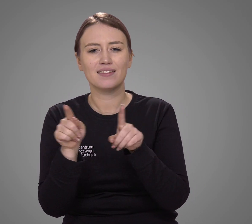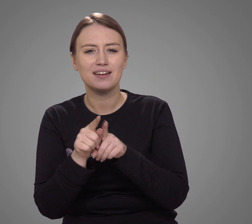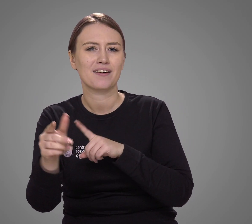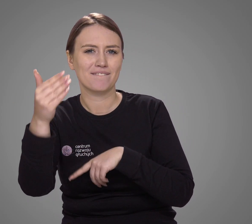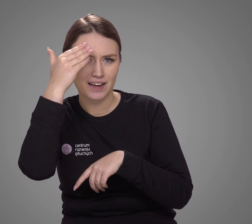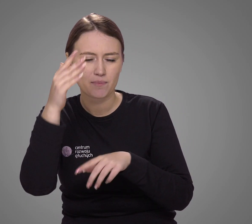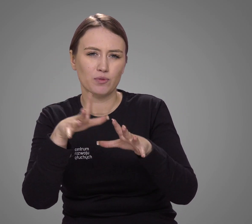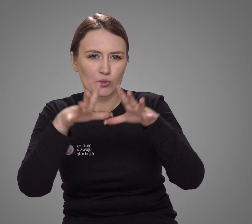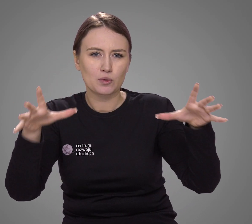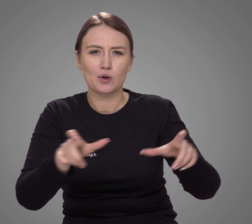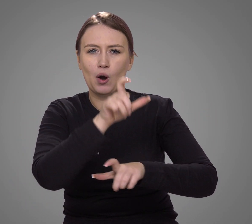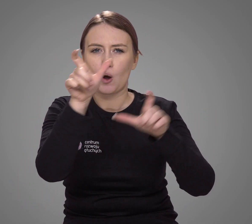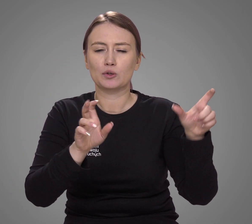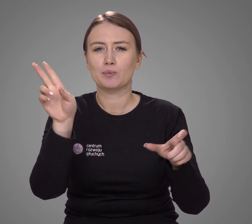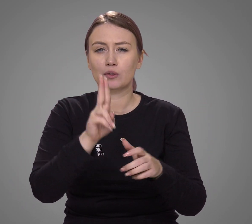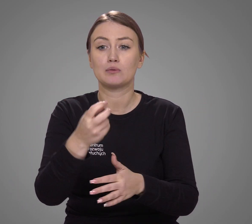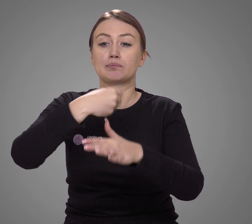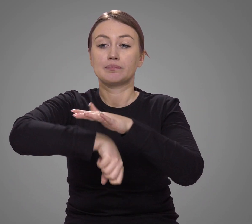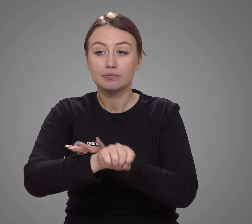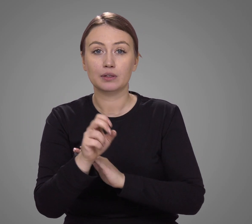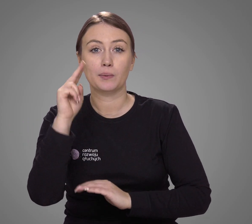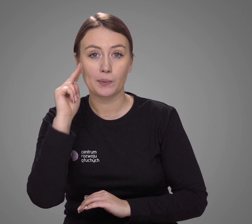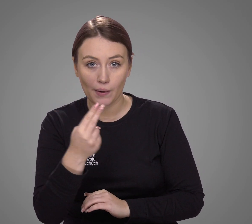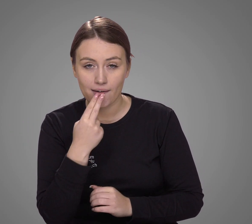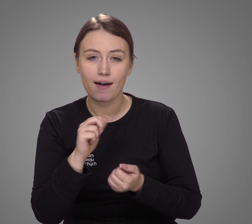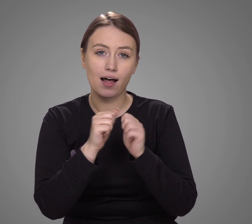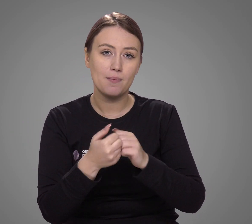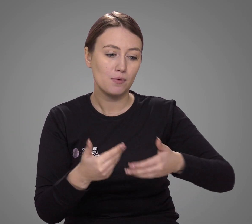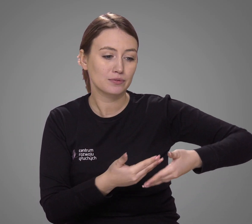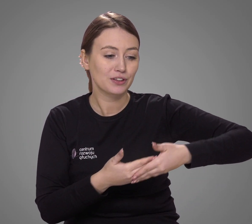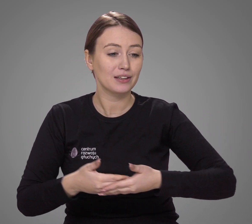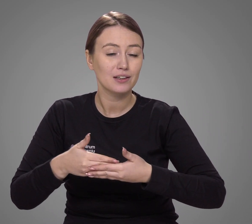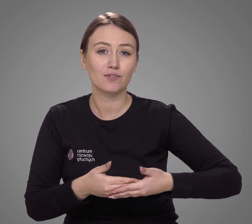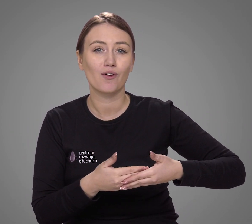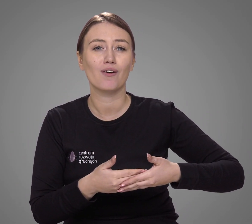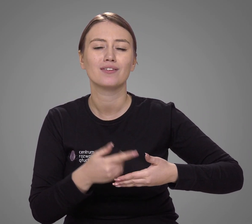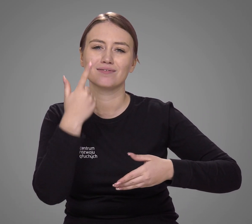Wiemy też, że większość osób, które urodziły się głuche lub ogłuchły w dzieciństwie